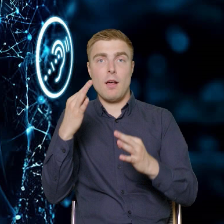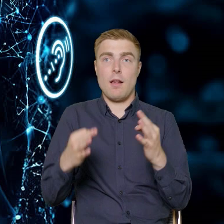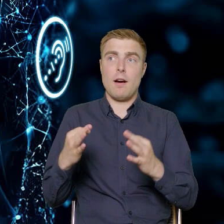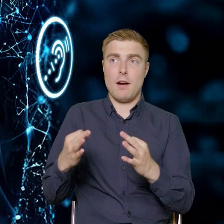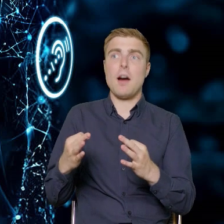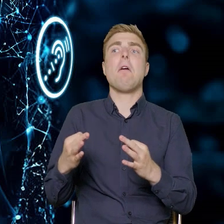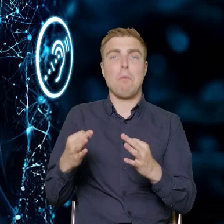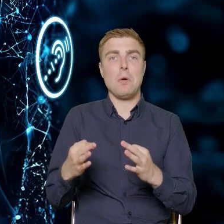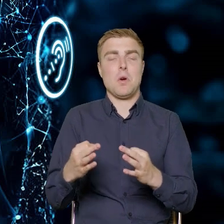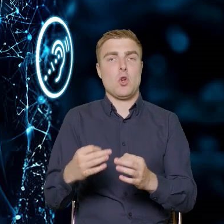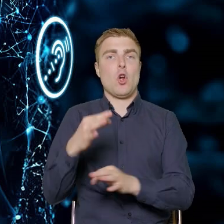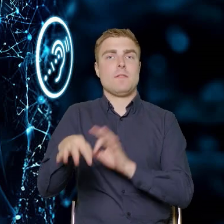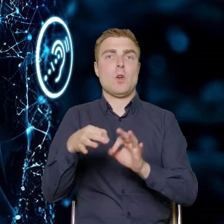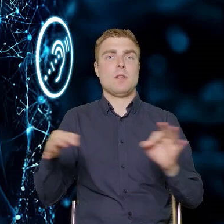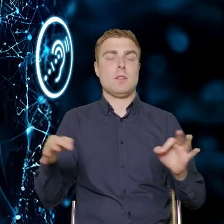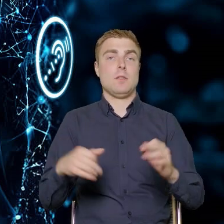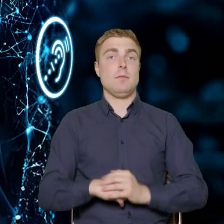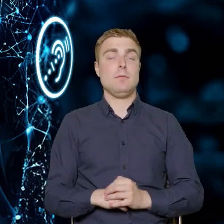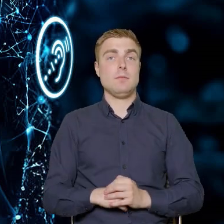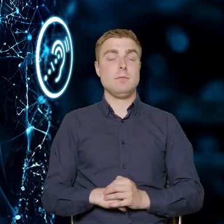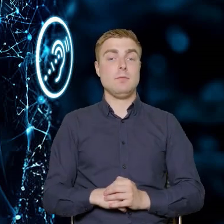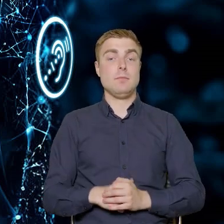W naszych projektach mogą uczestniczyć pracownicy,